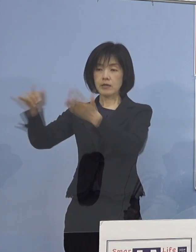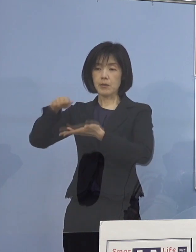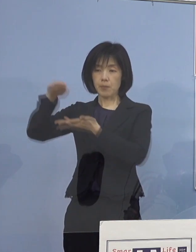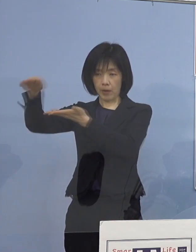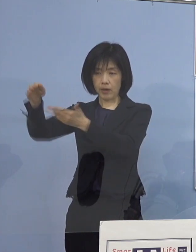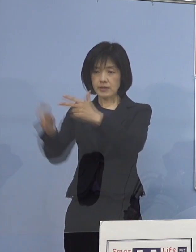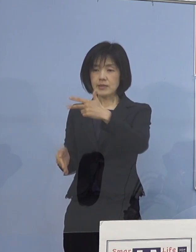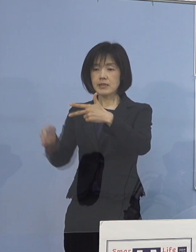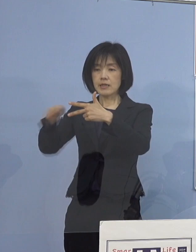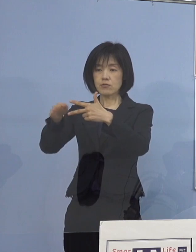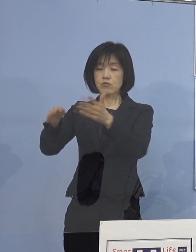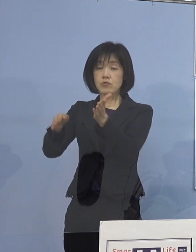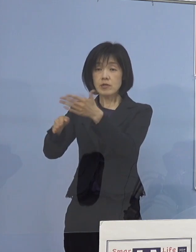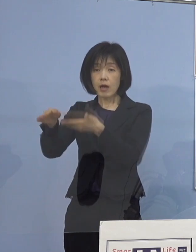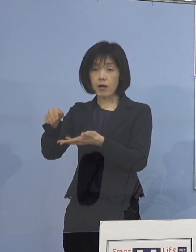「こう注意してくださいよ」と